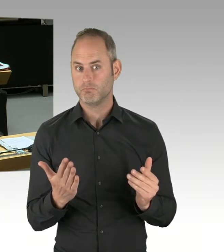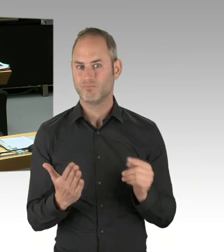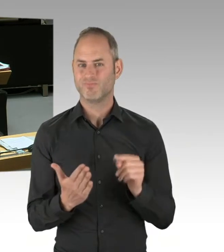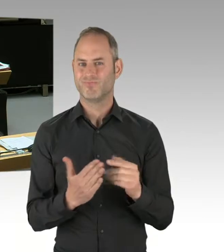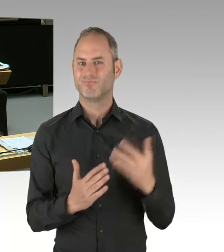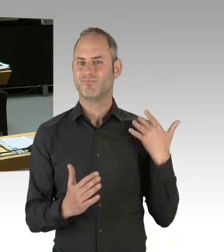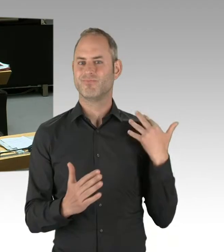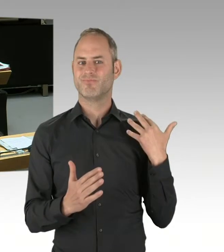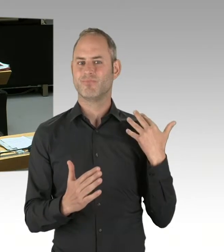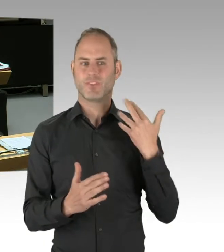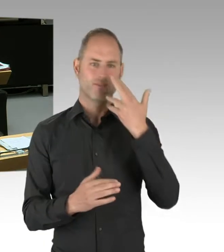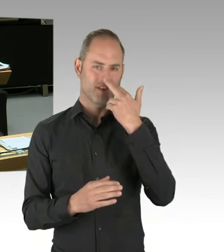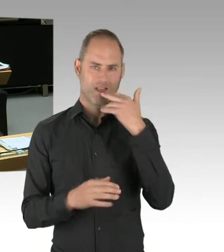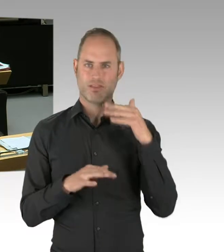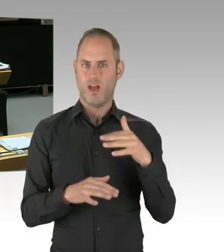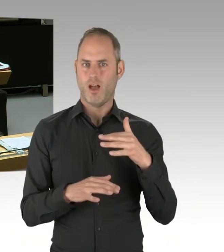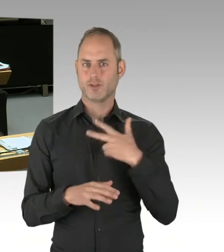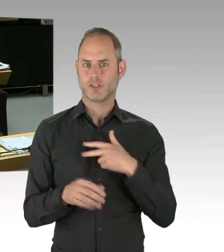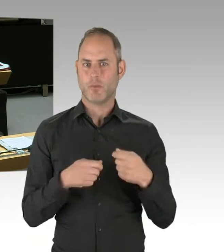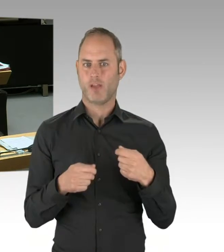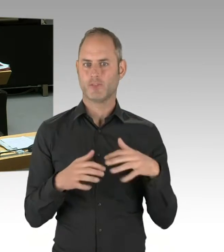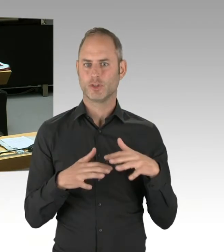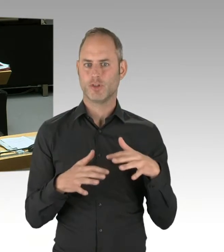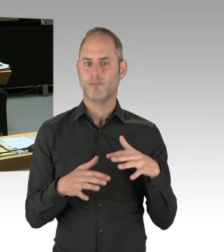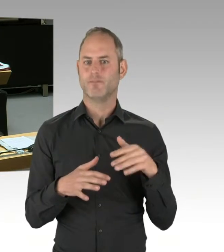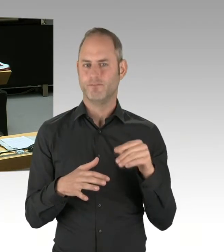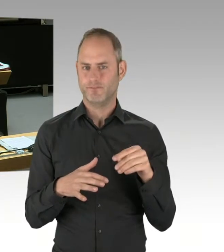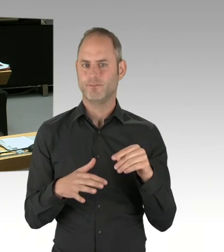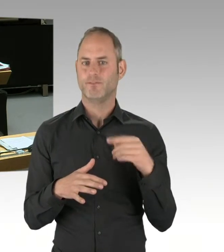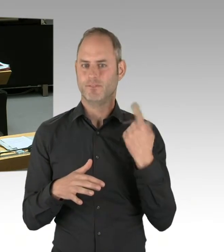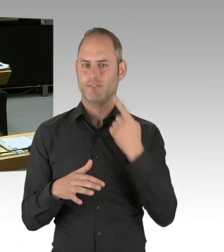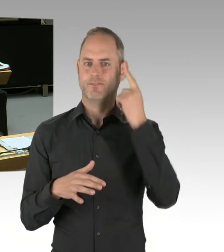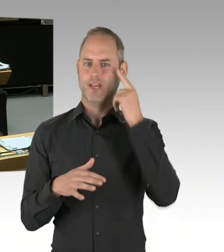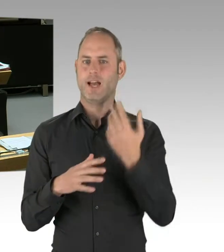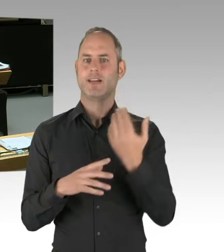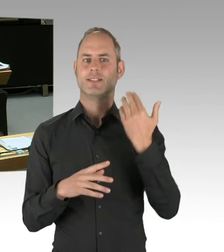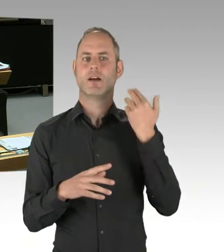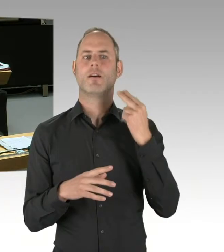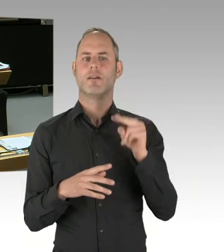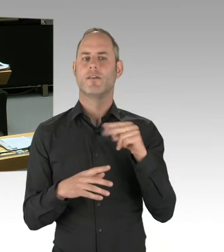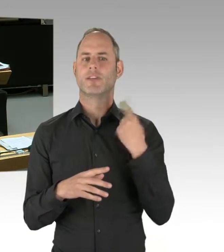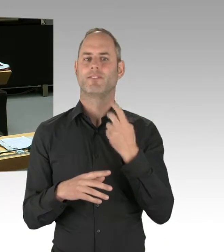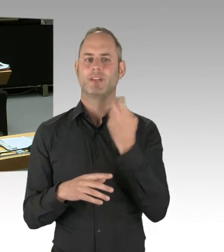der sozialen Marktwirtschaft. Aber das ist, wie man so schön sagt, ein Work in Progress, an dem sich hoffentlich alle konstruktiv auch beteiligen.